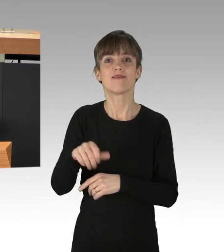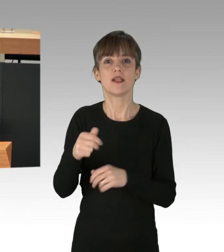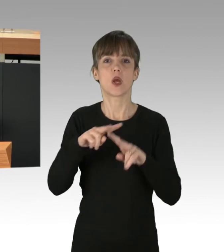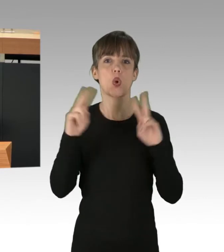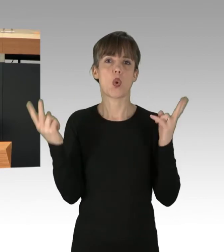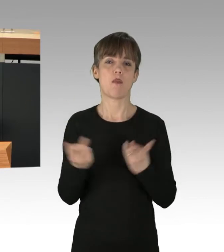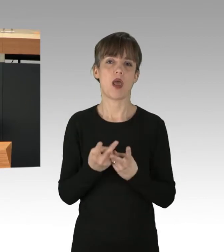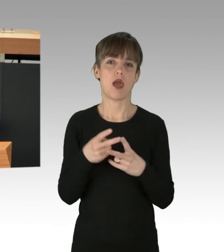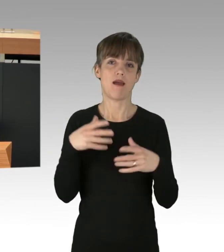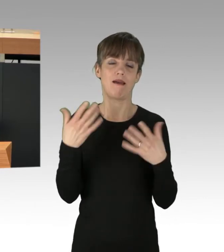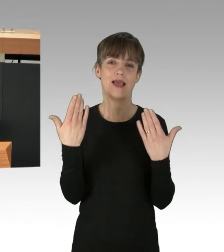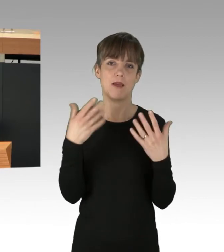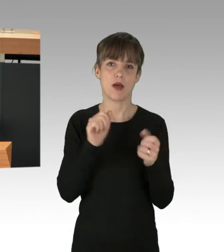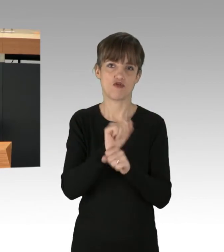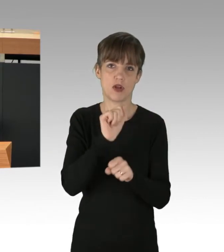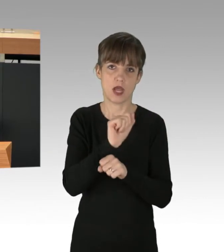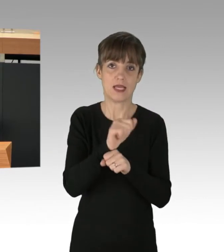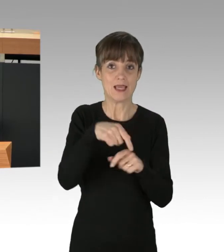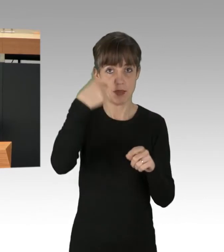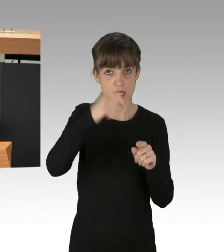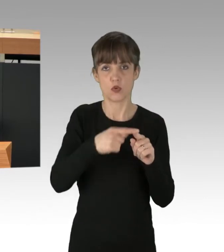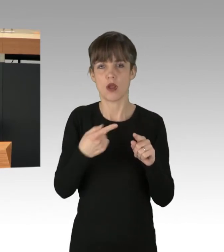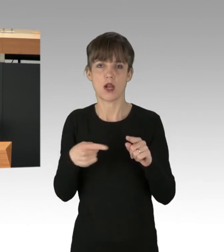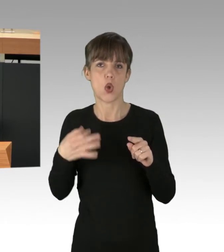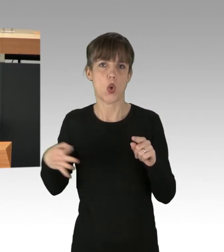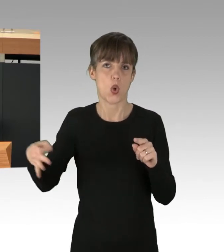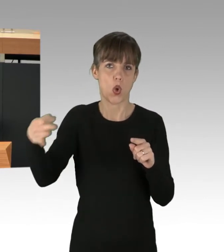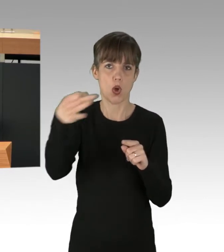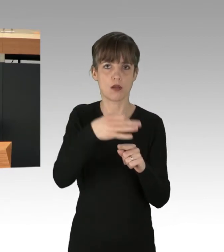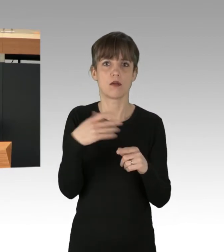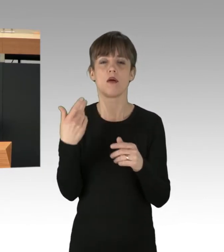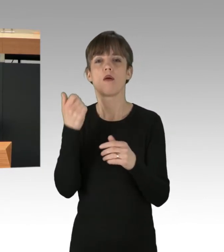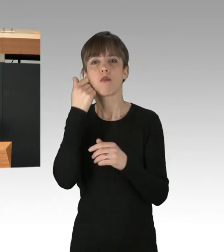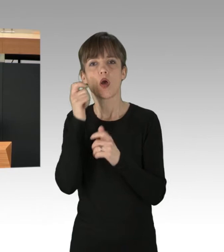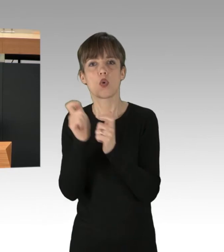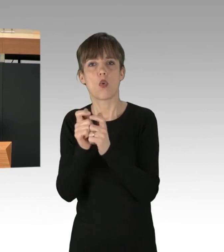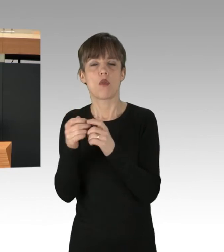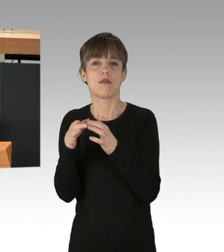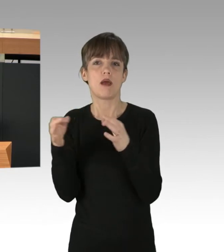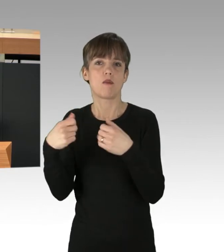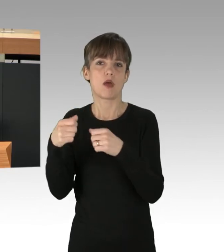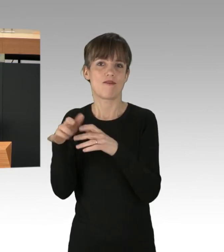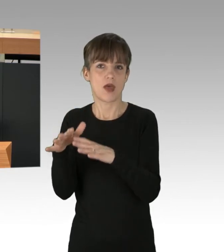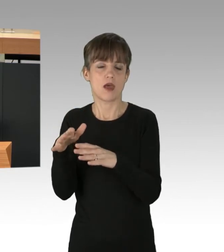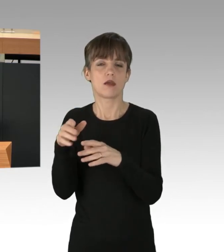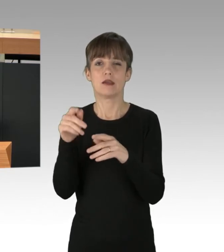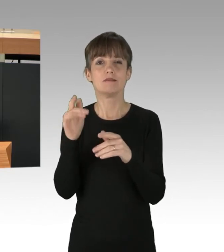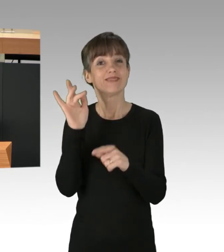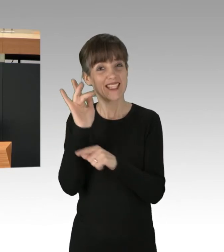Und auch die Klima-Kämpfe an anderen Orten wie in Lützerath am Braunkohletagebau Garzweiler II in NRW gegen den Energiekonzern RWE gehen weiter,